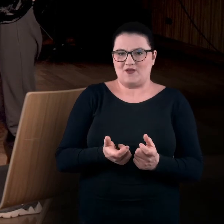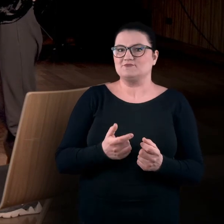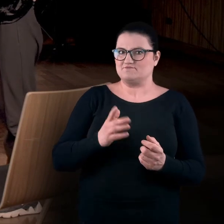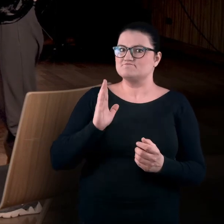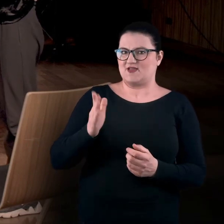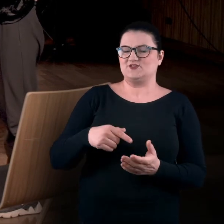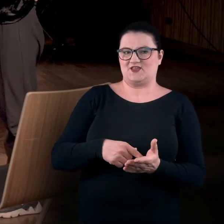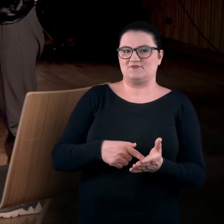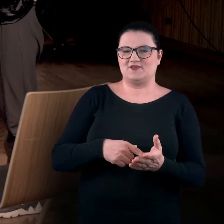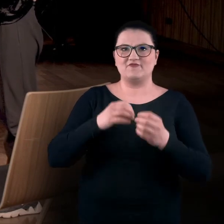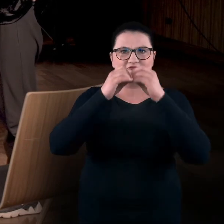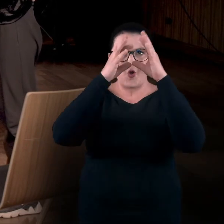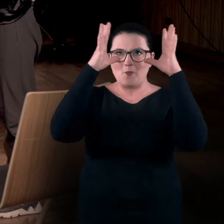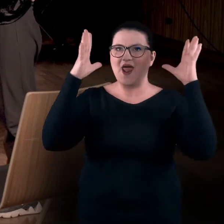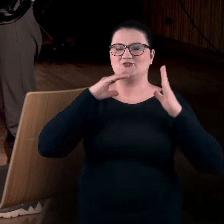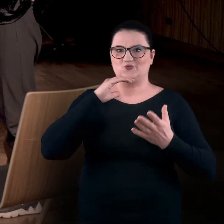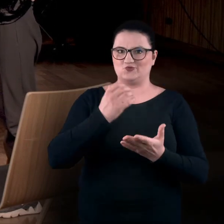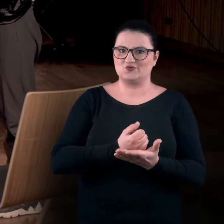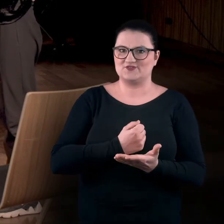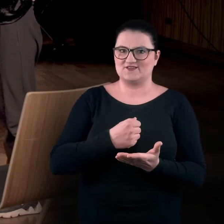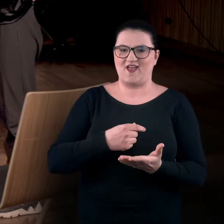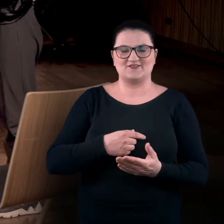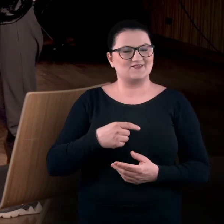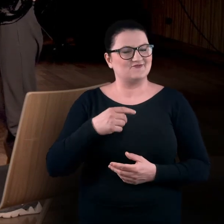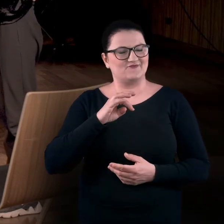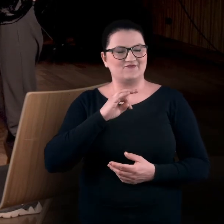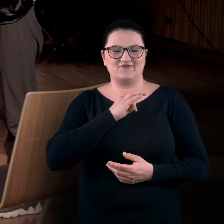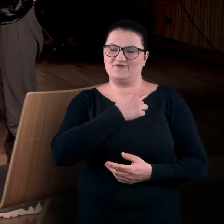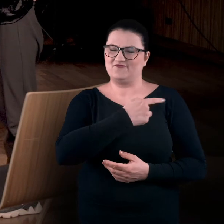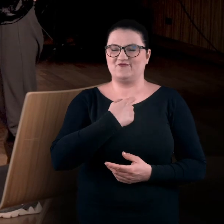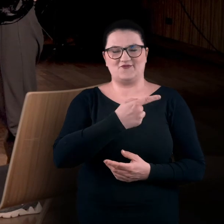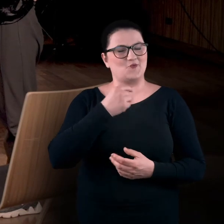Będziemy się posługiwać wyobraźnią, czyli jednym z naszych ulubionych medium.